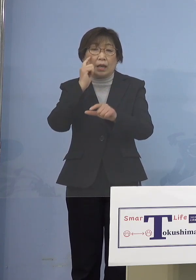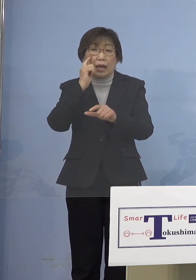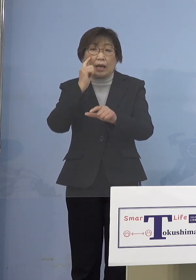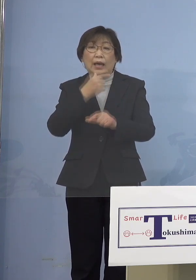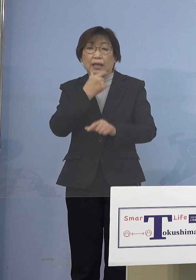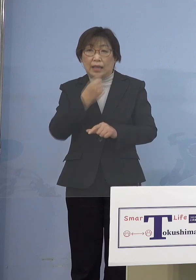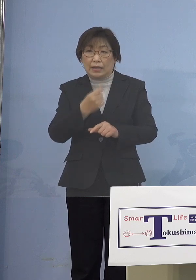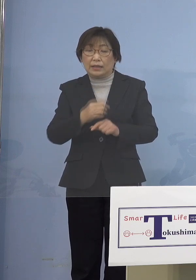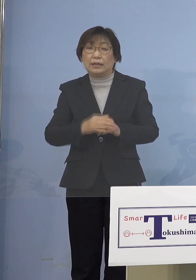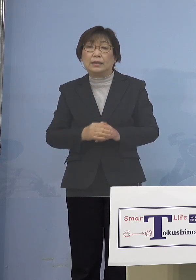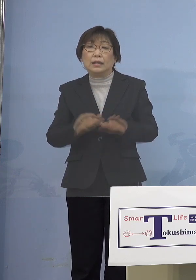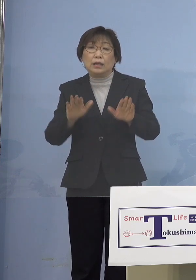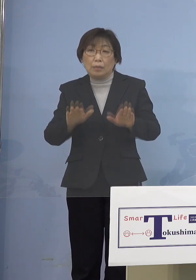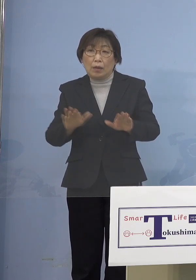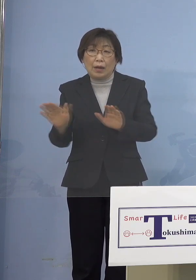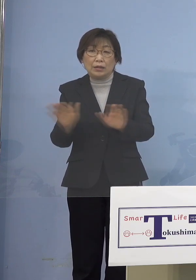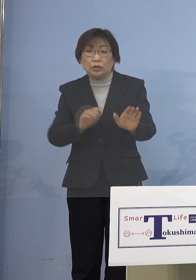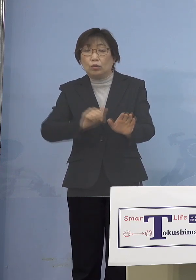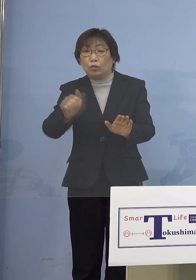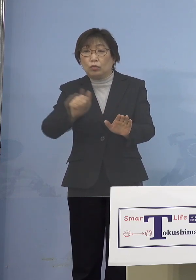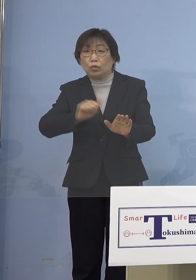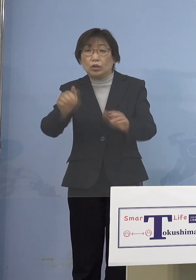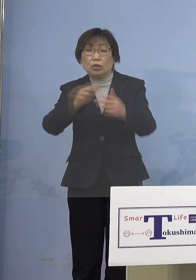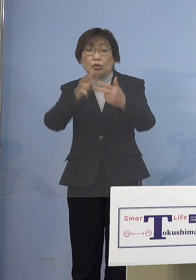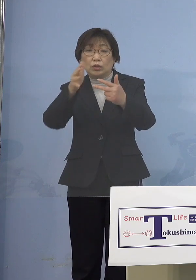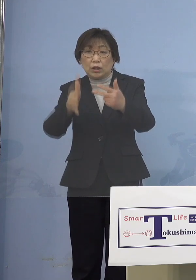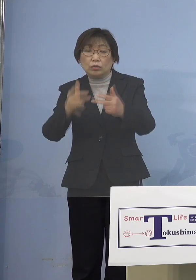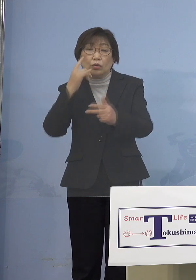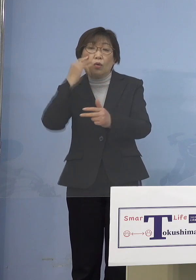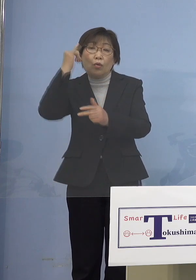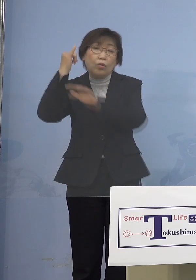児童等利用施設の保護者の皆さん方を ということですけれど